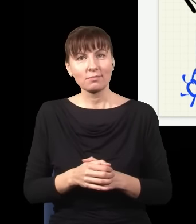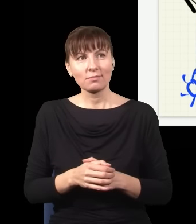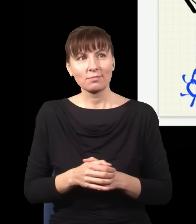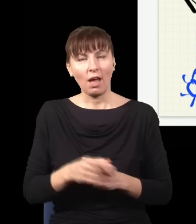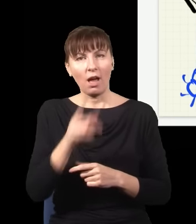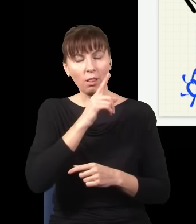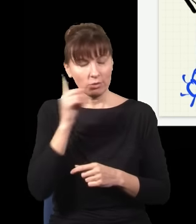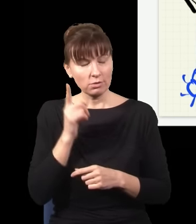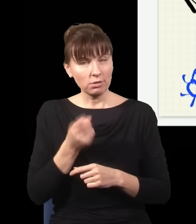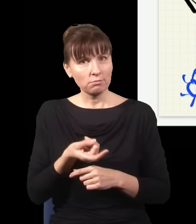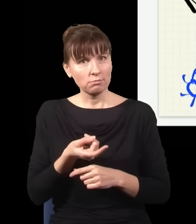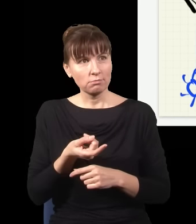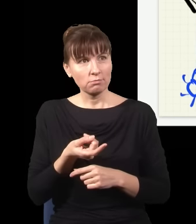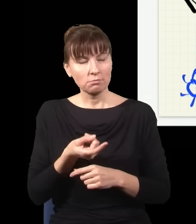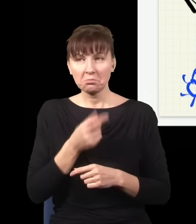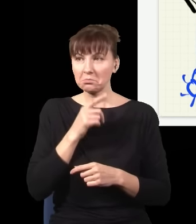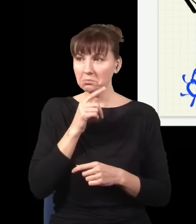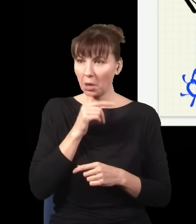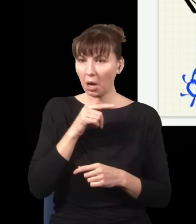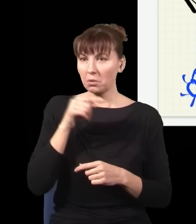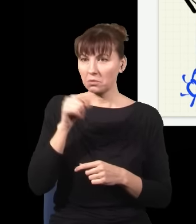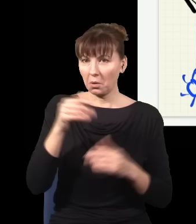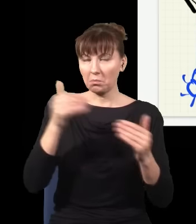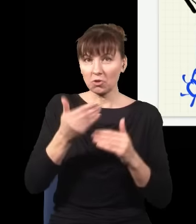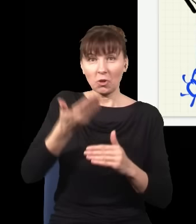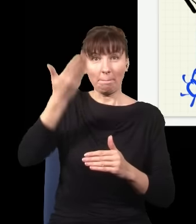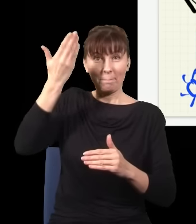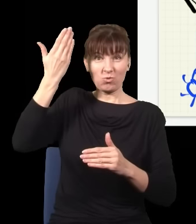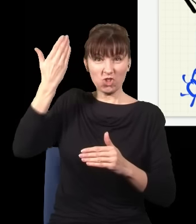pozwala kwantowo-mechanicznie zaburzyć przeszłość